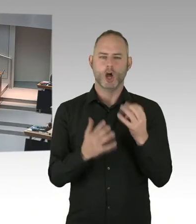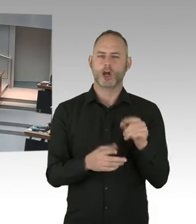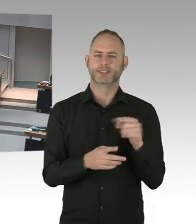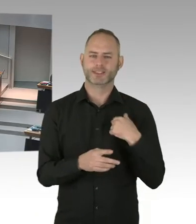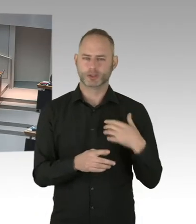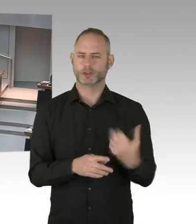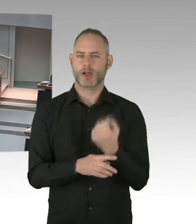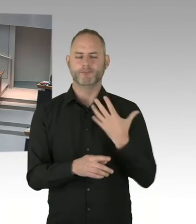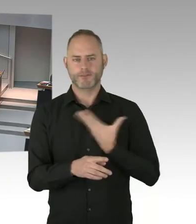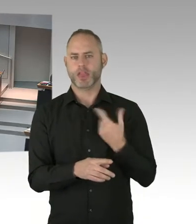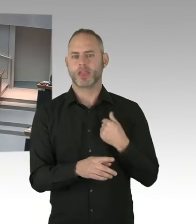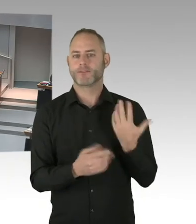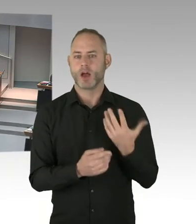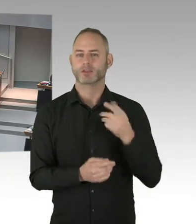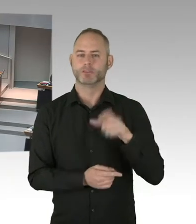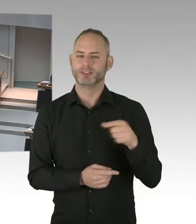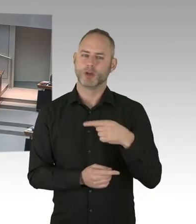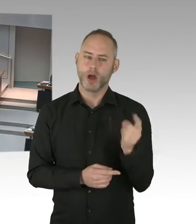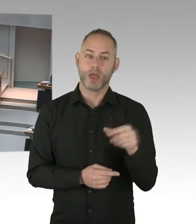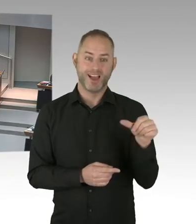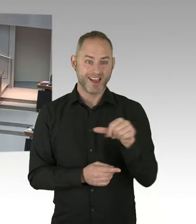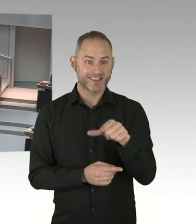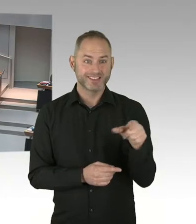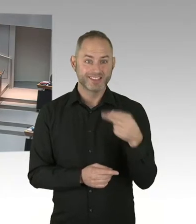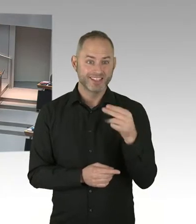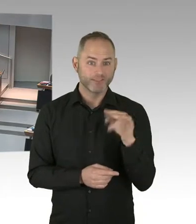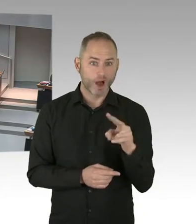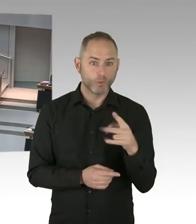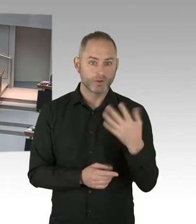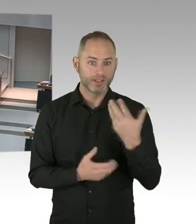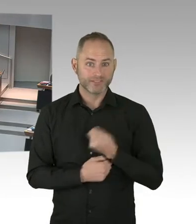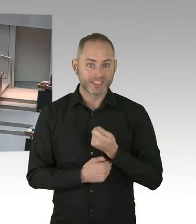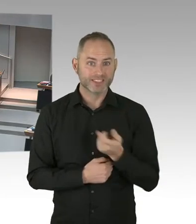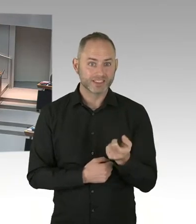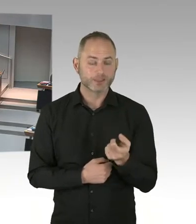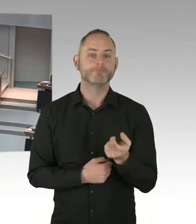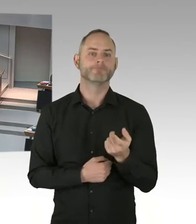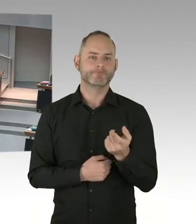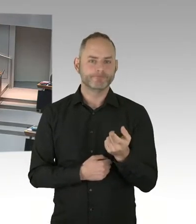die wissen, dass sie HIV infiziert sind, tatsächlich auch in eine Behandlung kommen. Ich war mit dieser Zahl in der Vergangenheit nicht zufrieden,